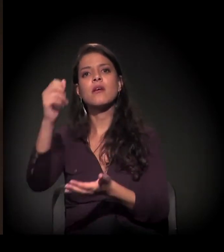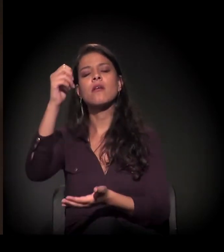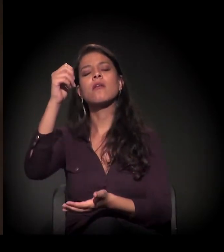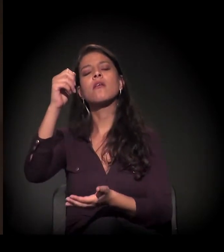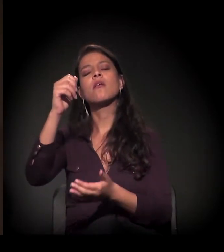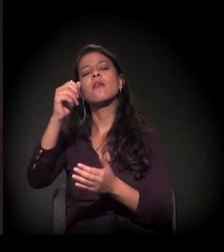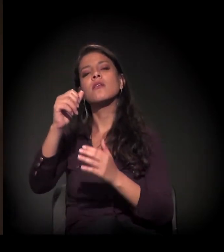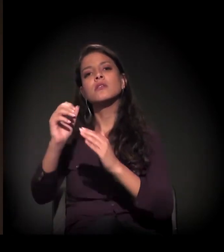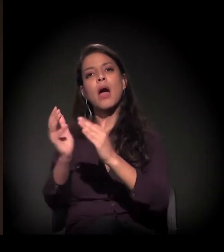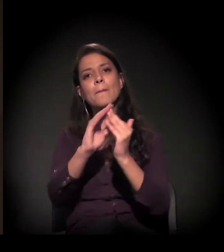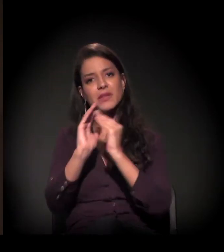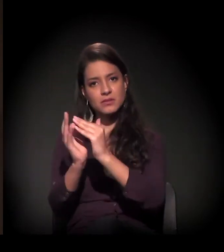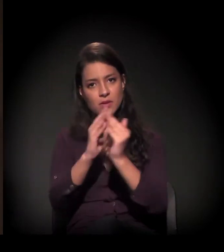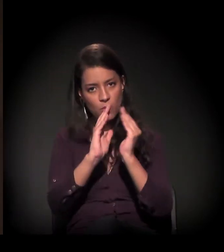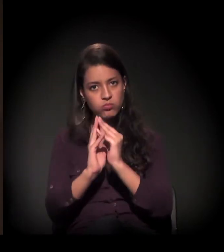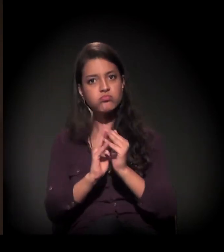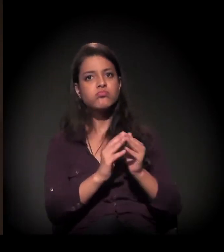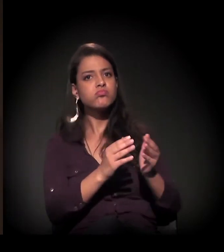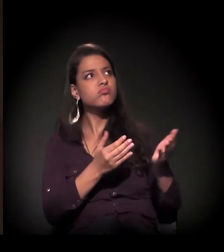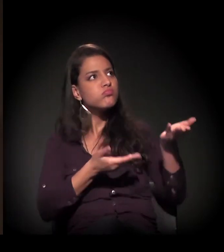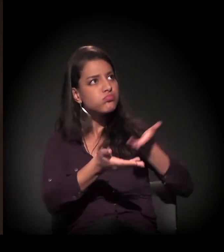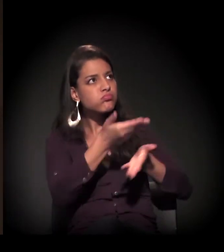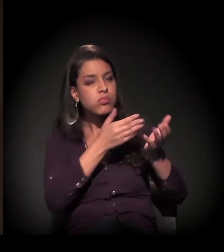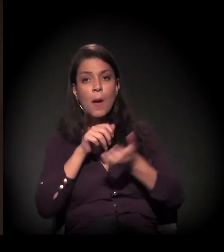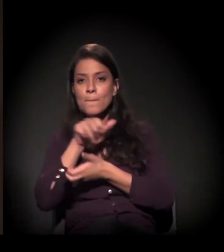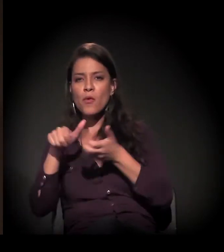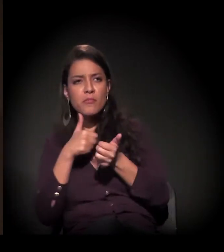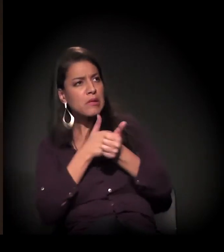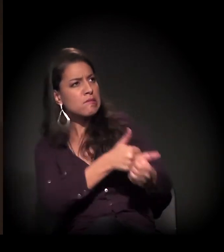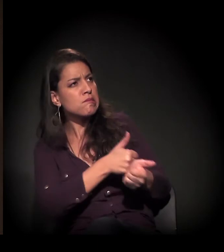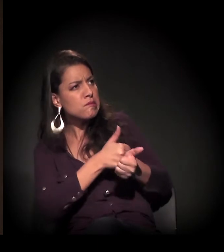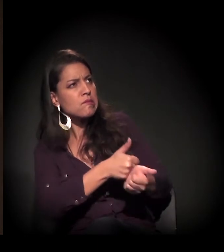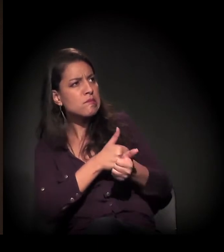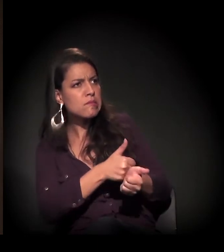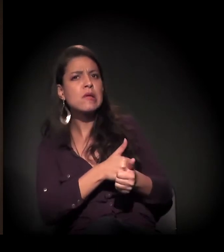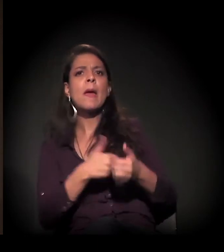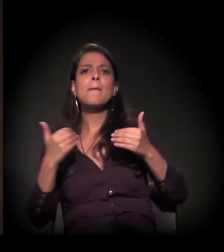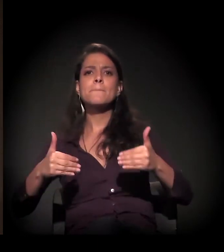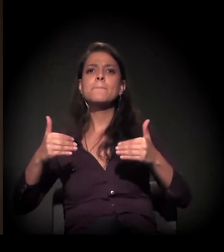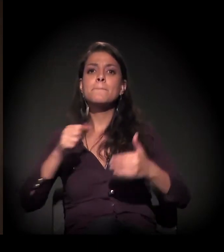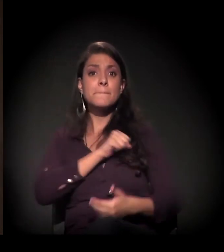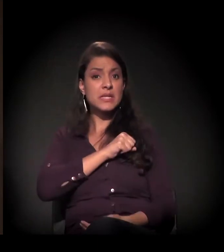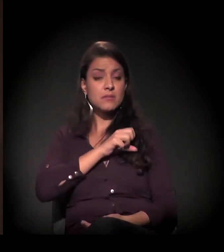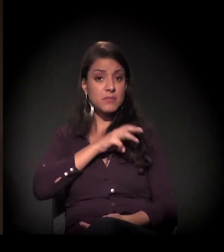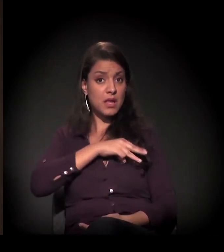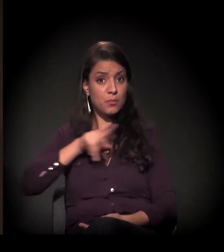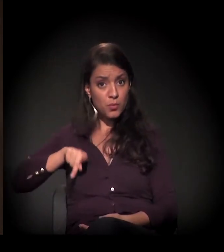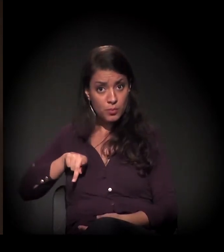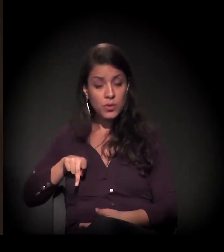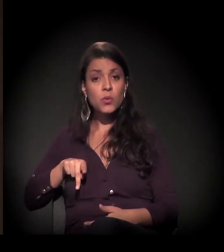e os movimentos estão acompanhando intensamente esse processo, o Ministério Público, a Defensoria Pública também –,